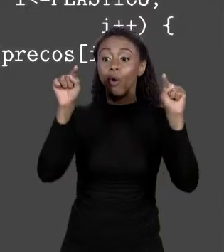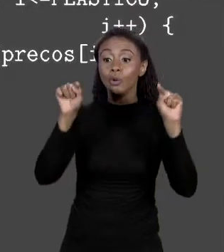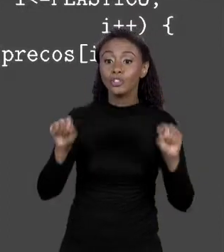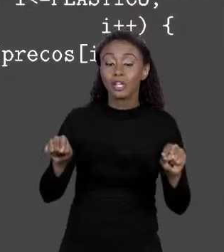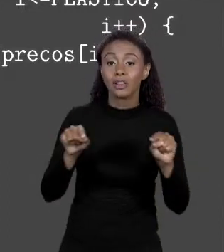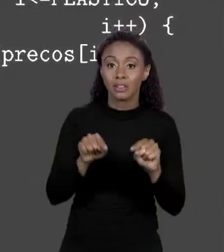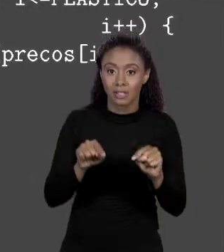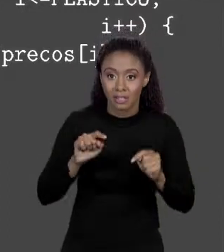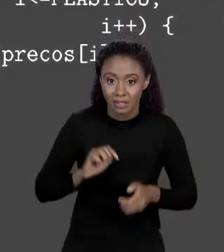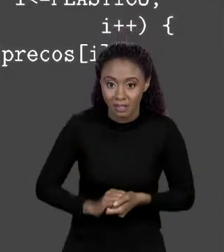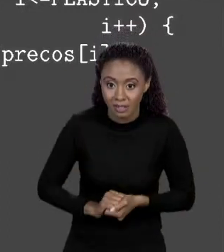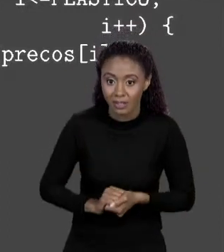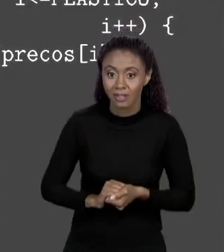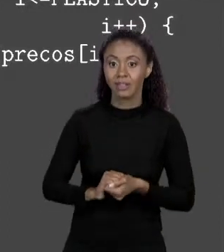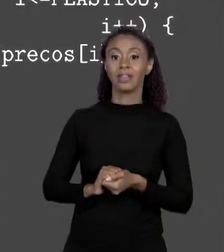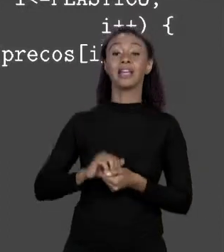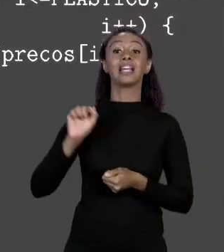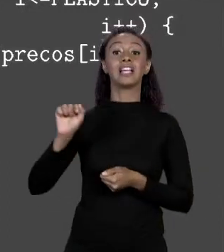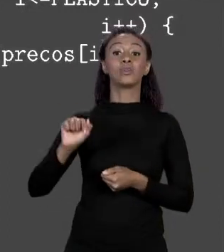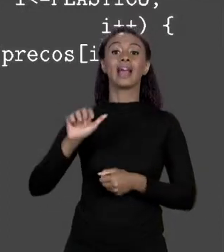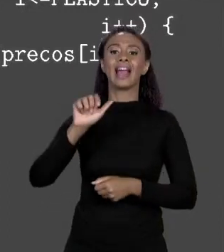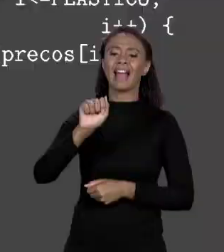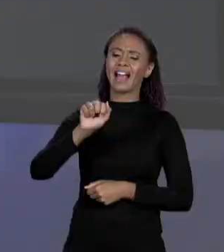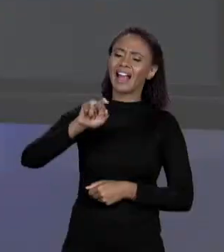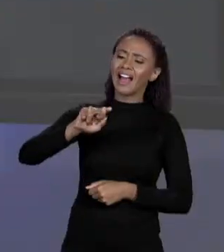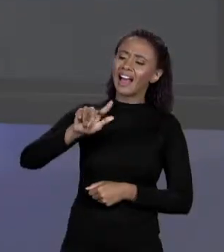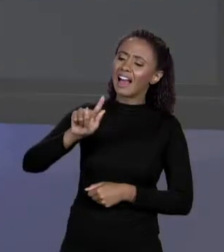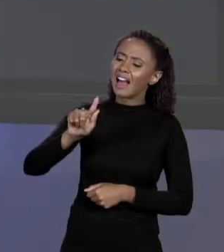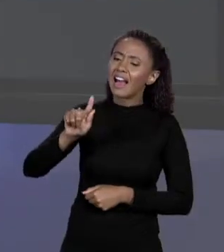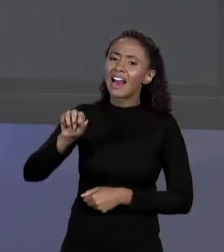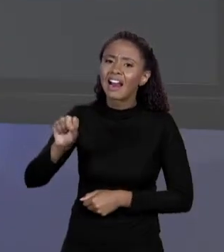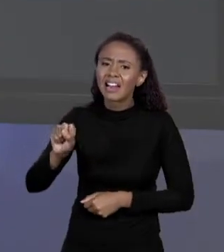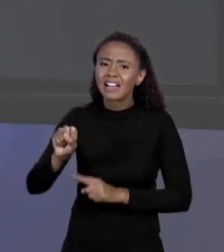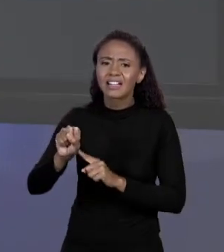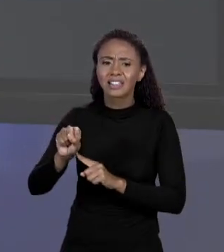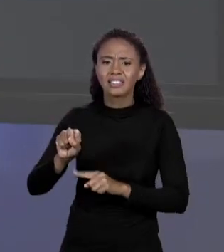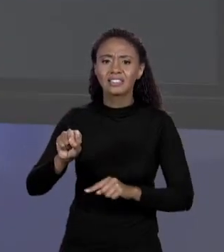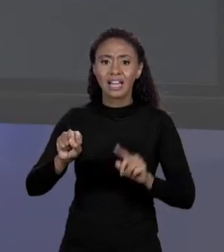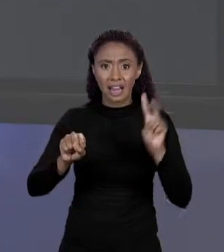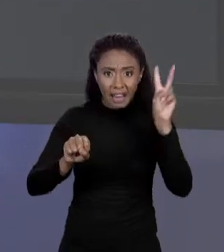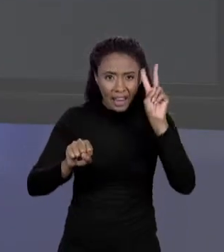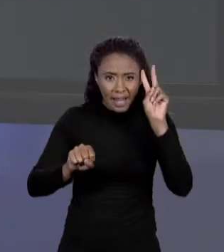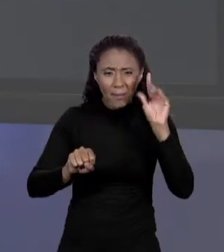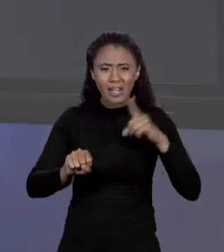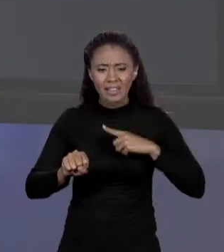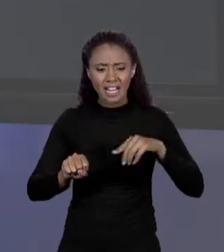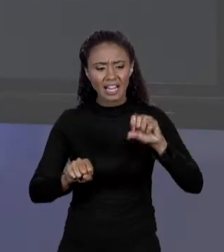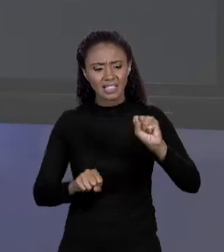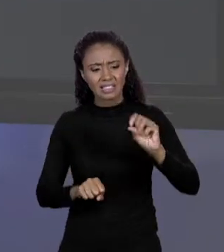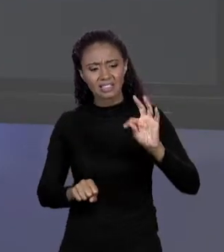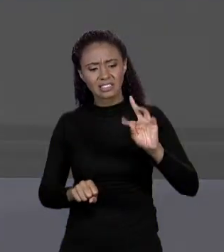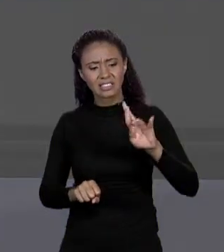DEI A UM ARRANJO DE "STRING", "STRING" DE VERDADE COM S MAIÚSCULO. SABE? NÃO, ISSO EU NÃO SEI AINDA. NÃO SABEMOS